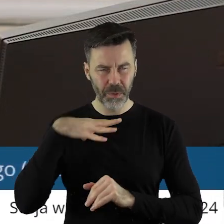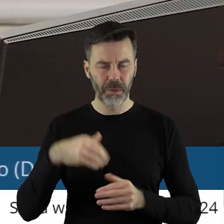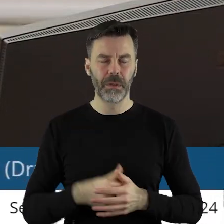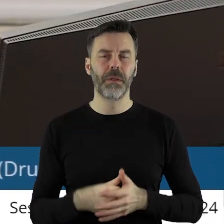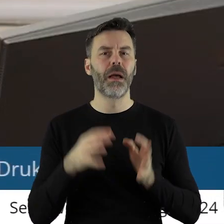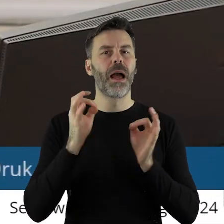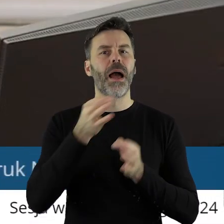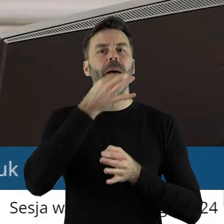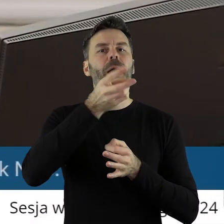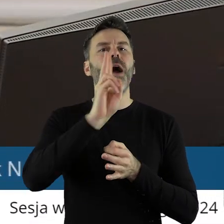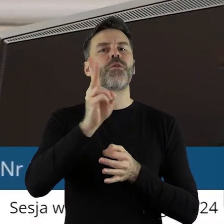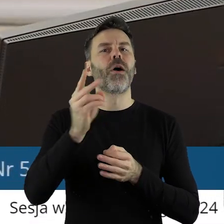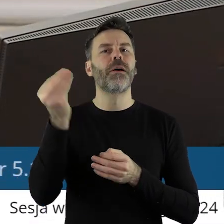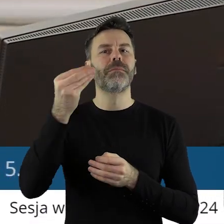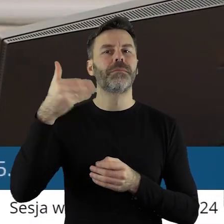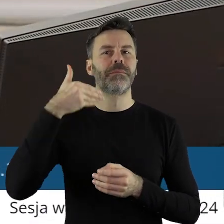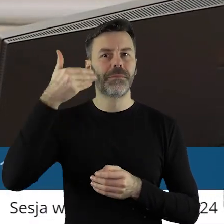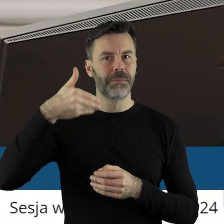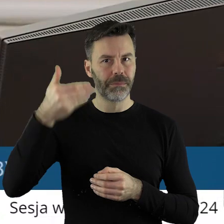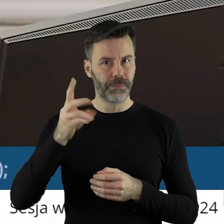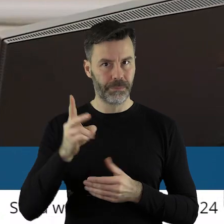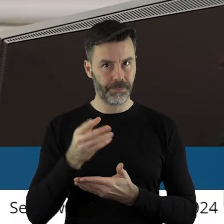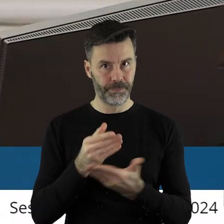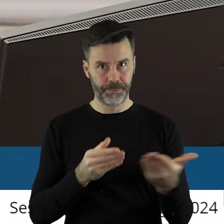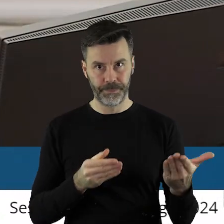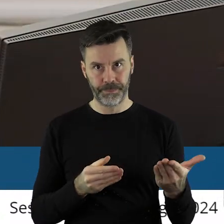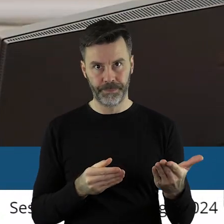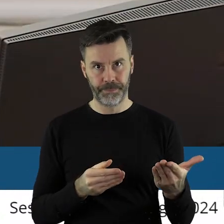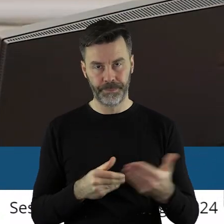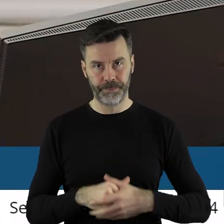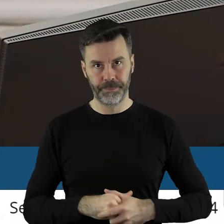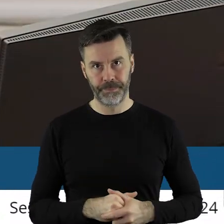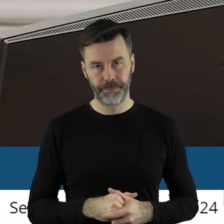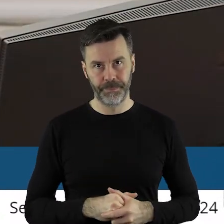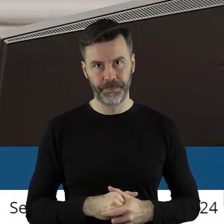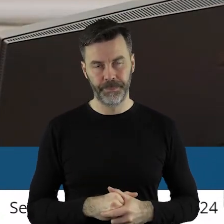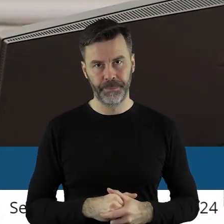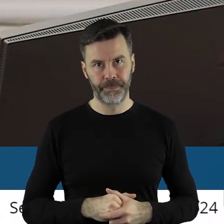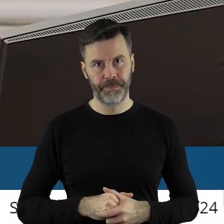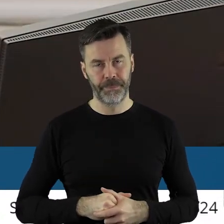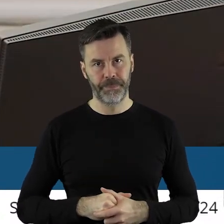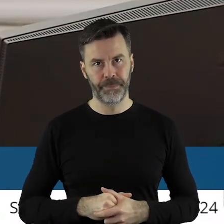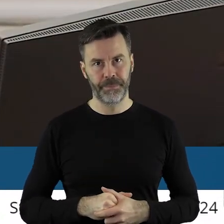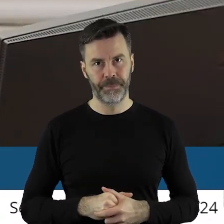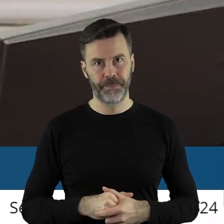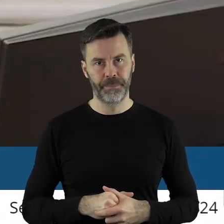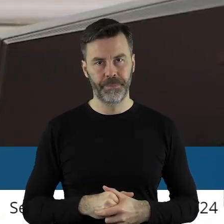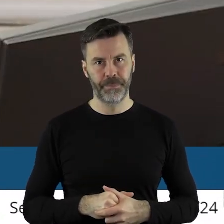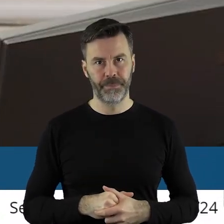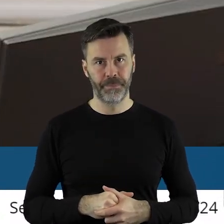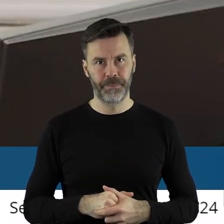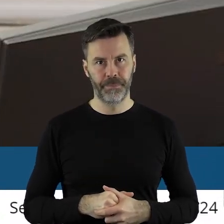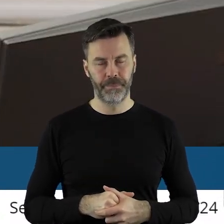Czy ktoś z państwa radnych chciałby jeszcze zabrać głos w tym punkcie?